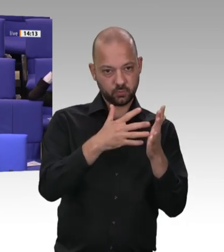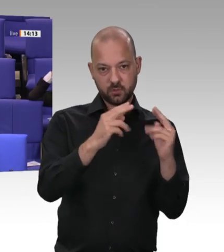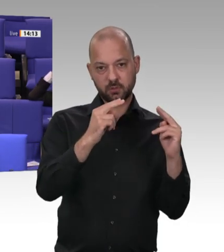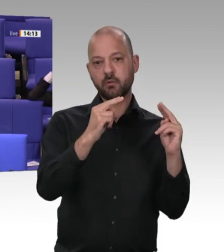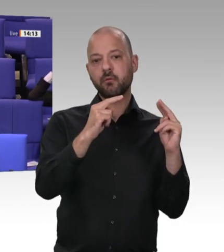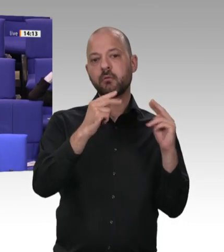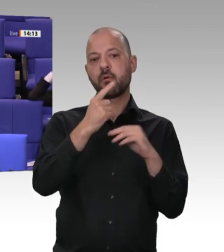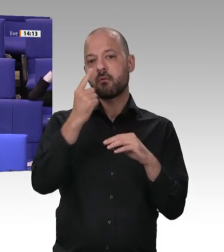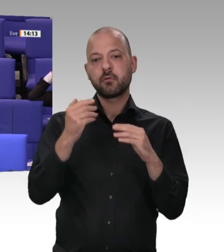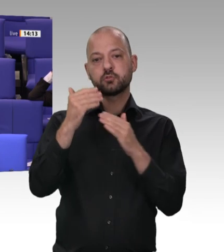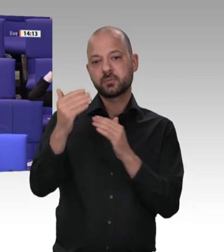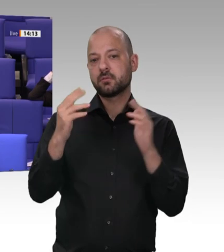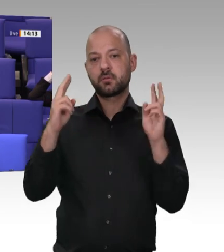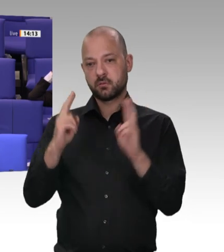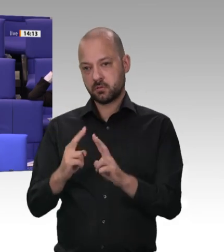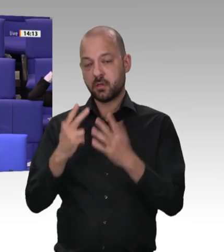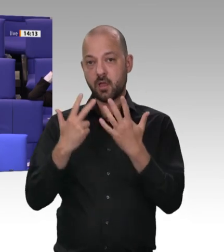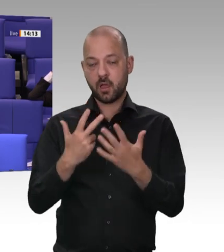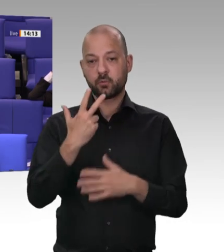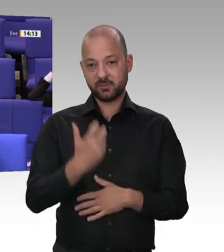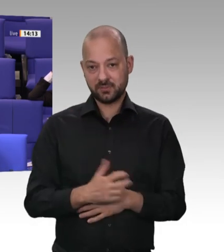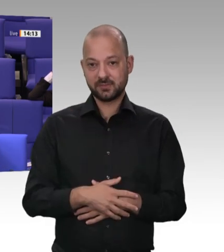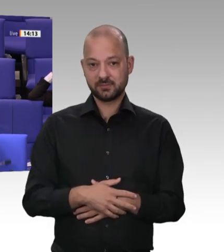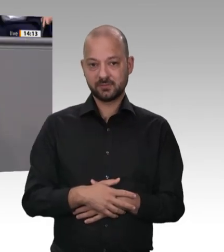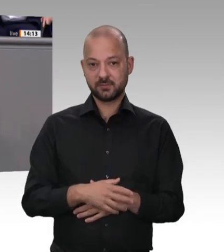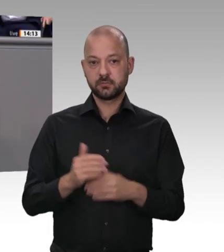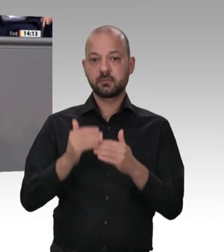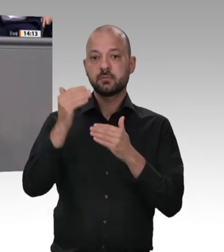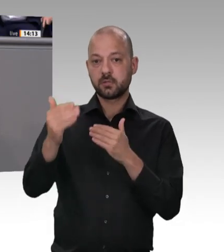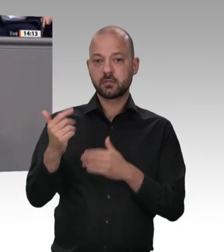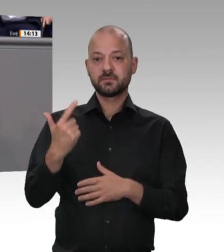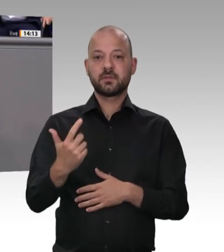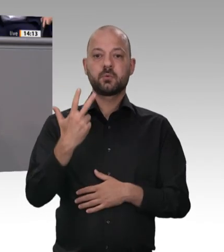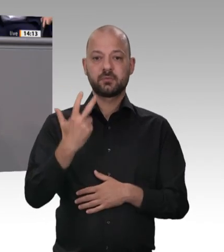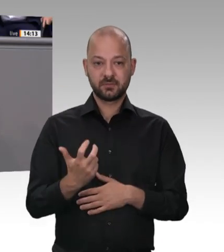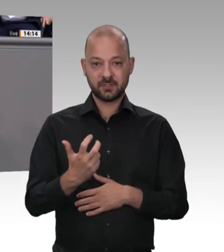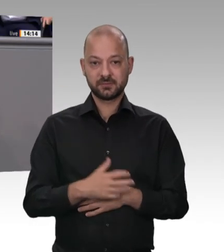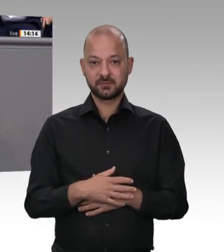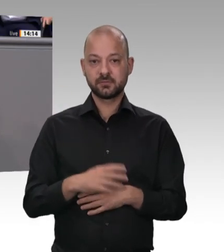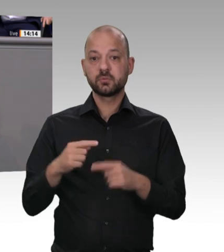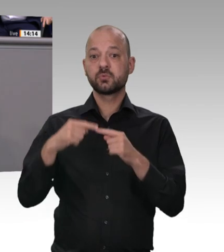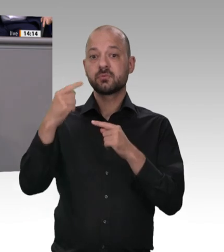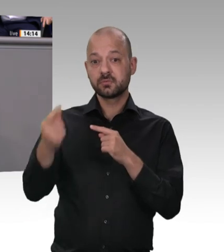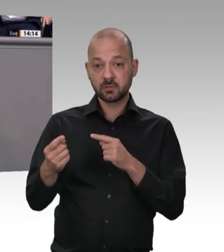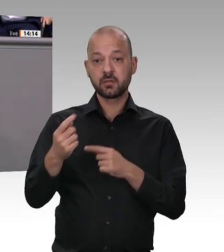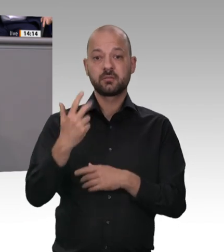SPD-Ministern nicht kleiner, sondern größer? Vielen Dank. Sehr geehrter Kollege, wenn Sie erlauben – da waren ja ein paar Unterstellungen